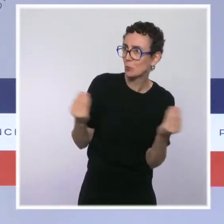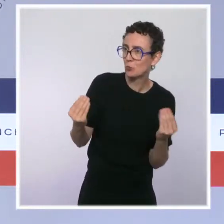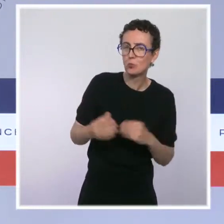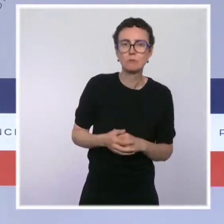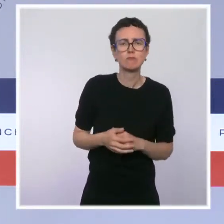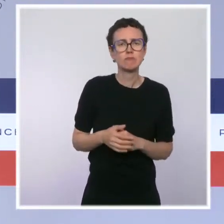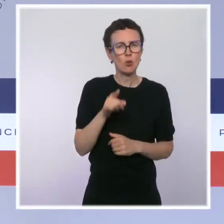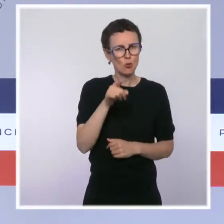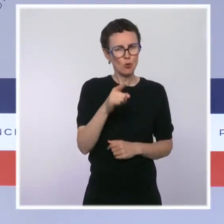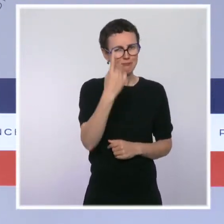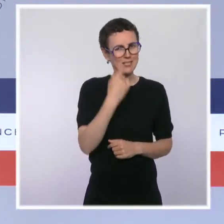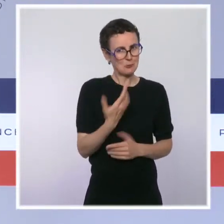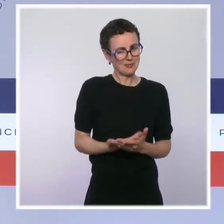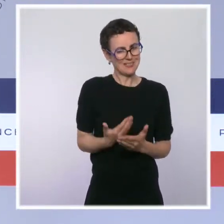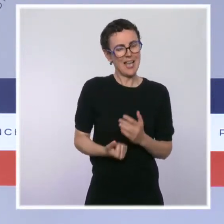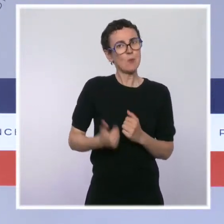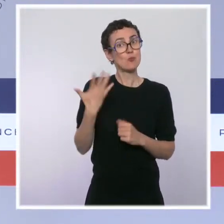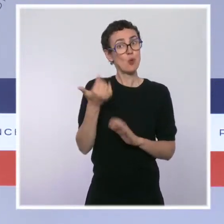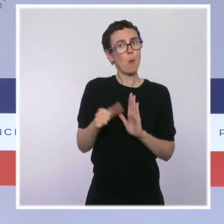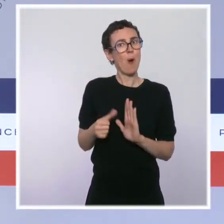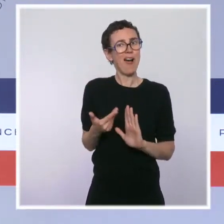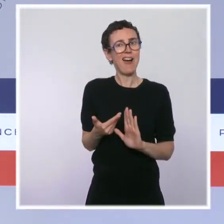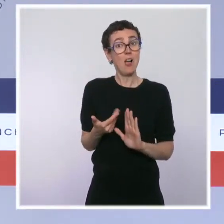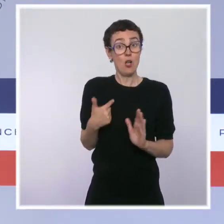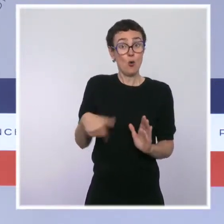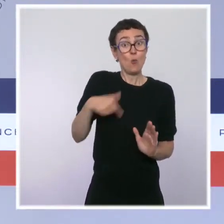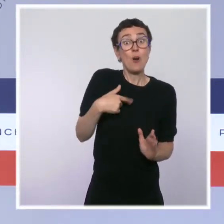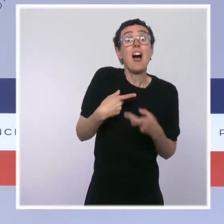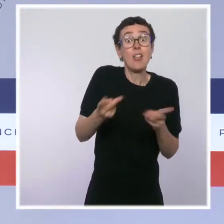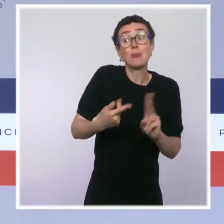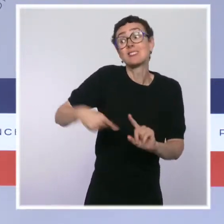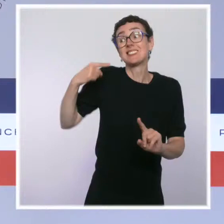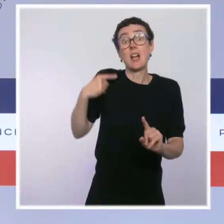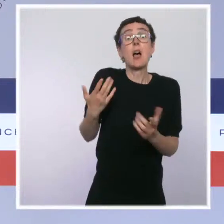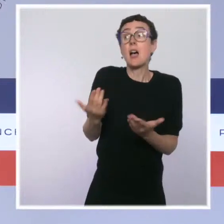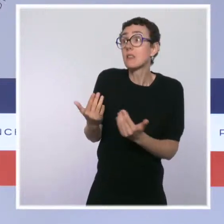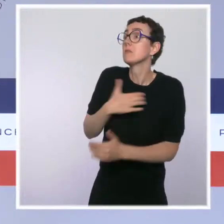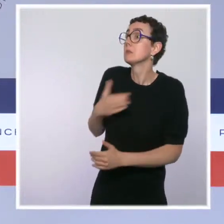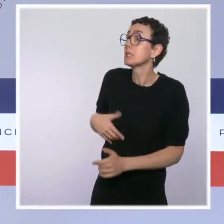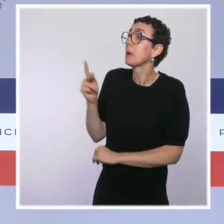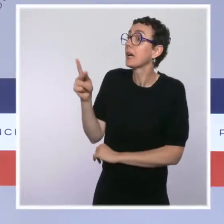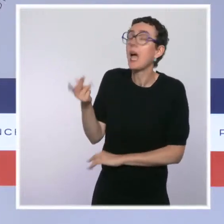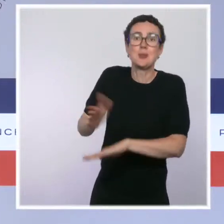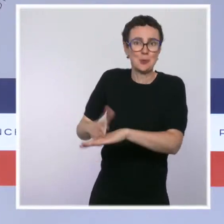j'avais dit qu'on attendait les propositions de la mairie de Paris. Les propositions sont arrivées. Parmi ces propositions, il y a le fait d'installer une de